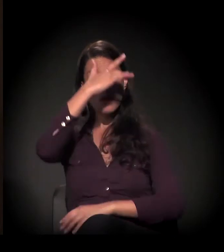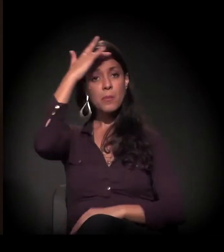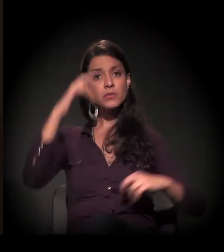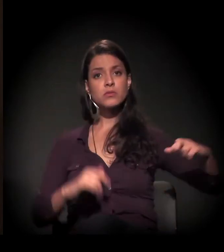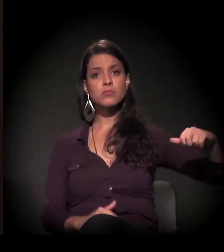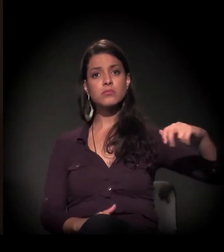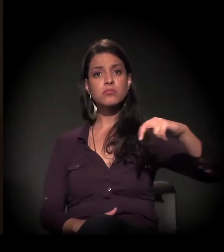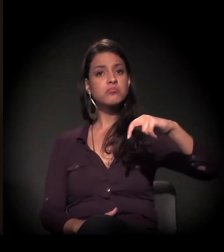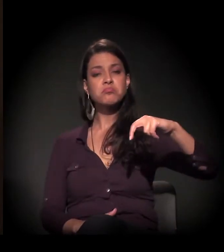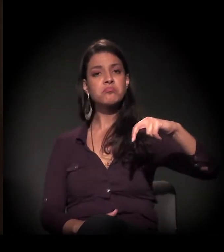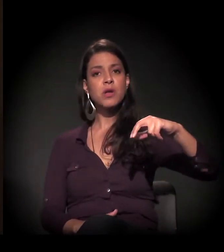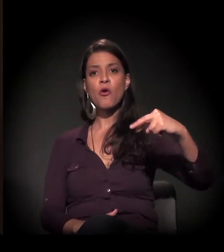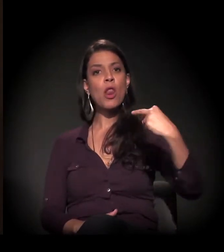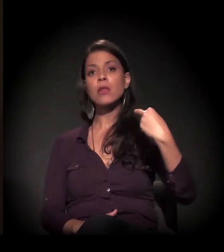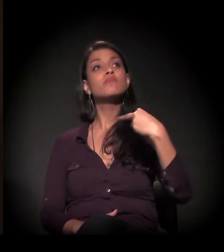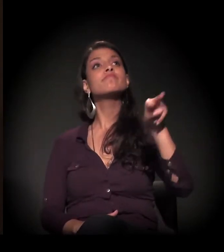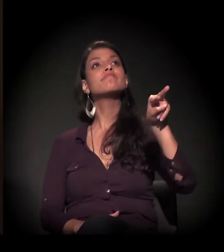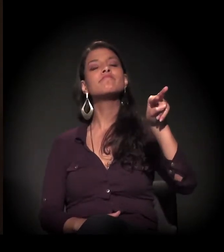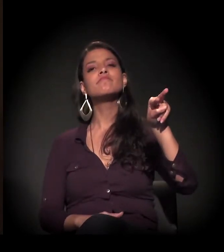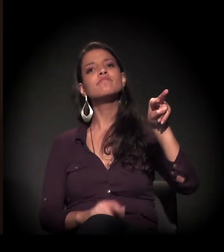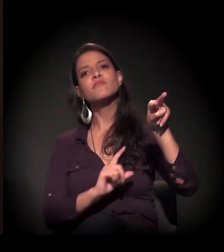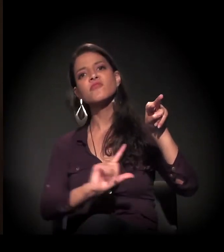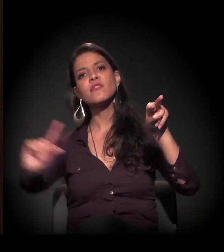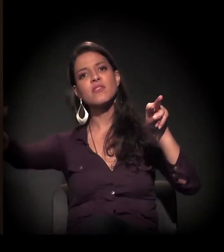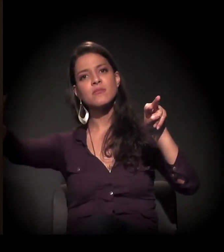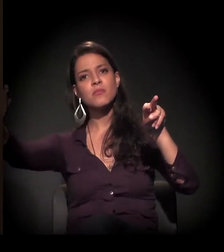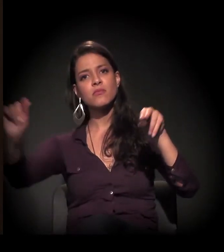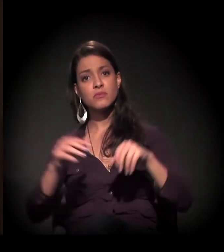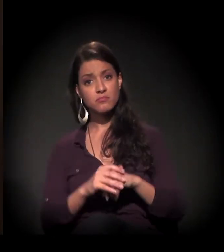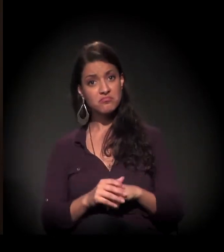Eu passo, eu olho, o assunto não é comigo.